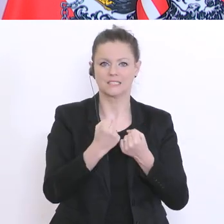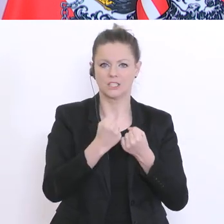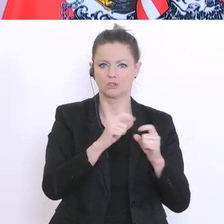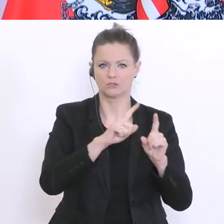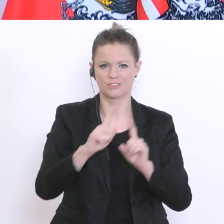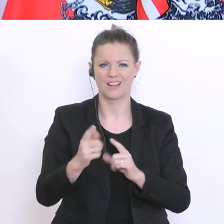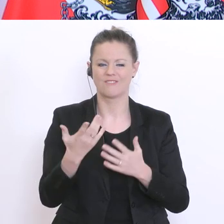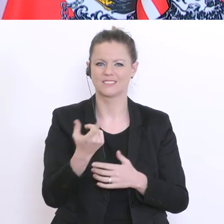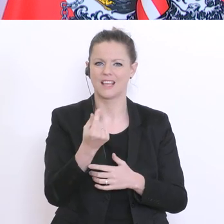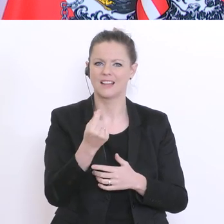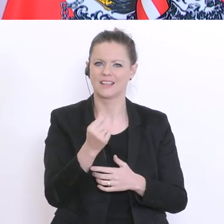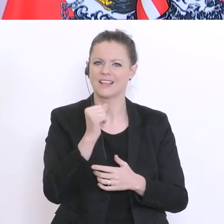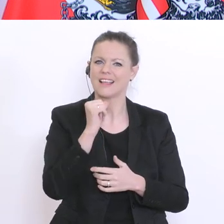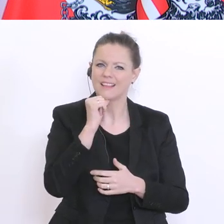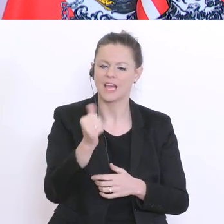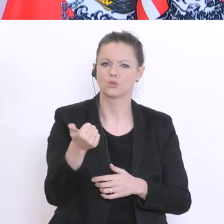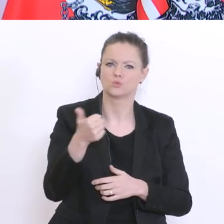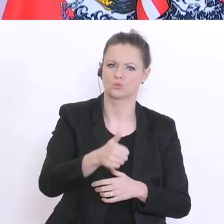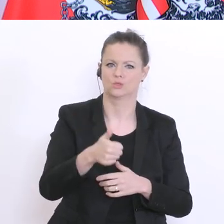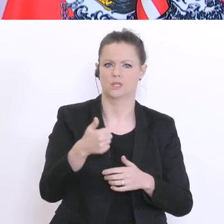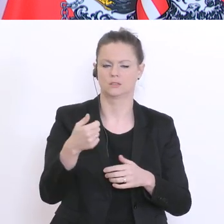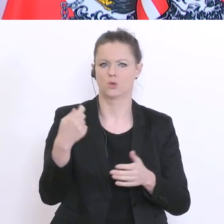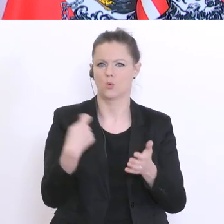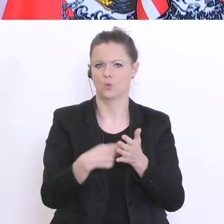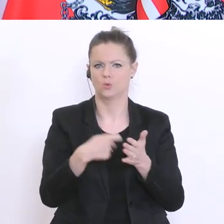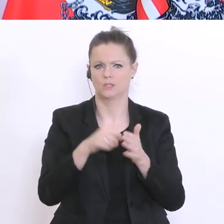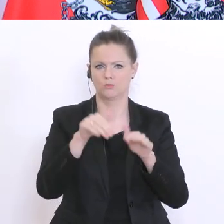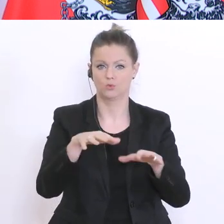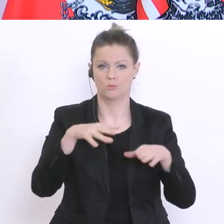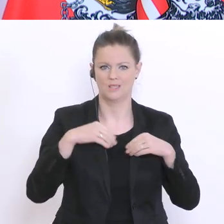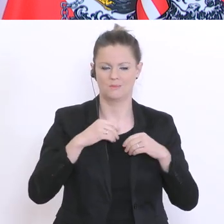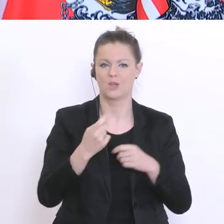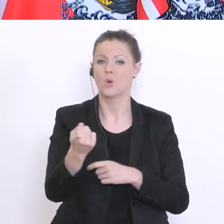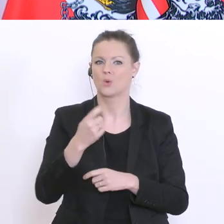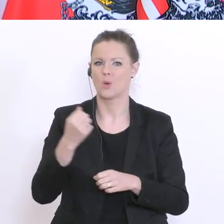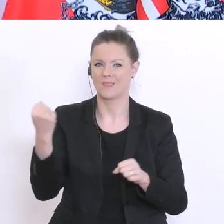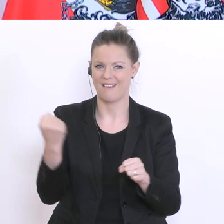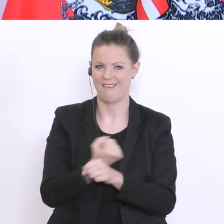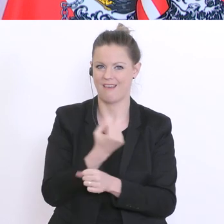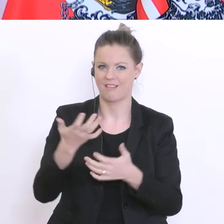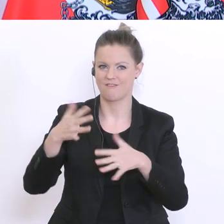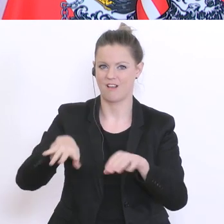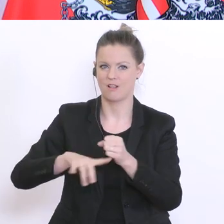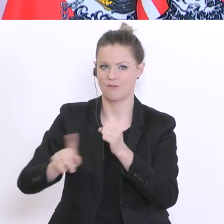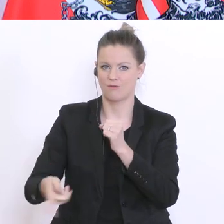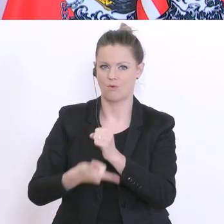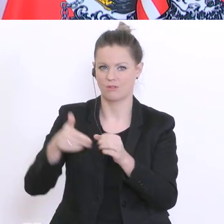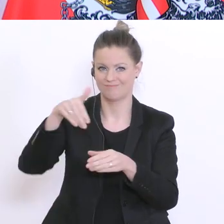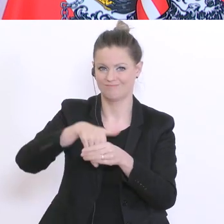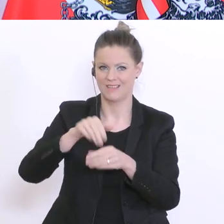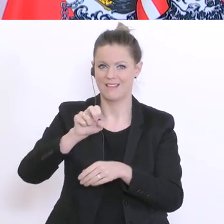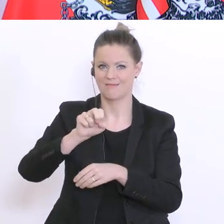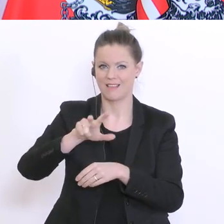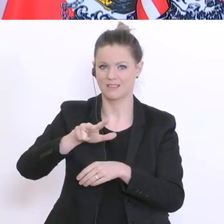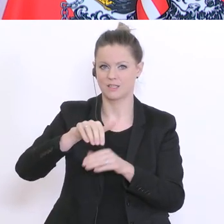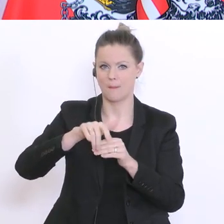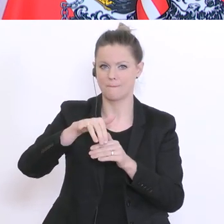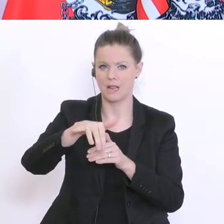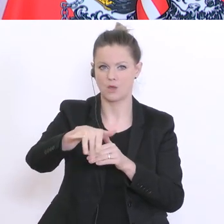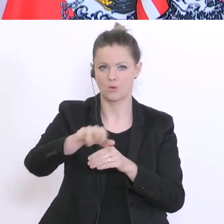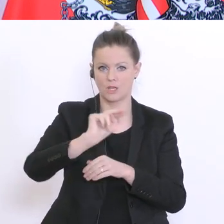Wir richten einen Härtefond ein, den notieren wir mit fast 13°Mio.°Euro. Und der gilt für